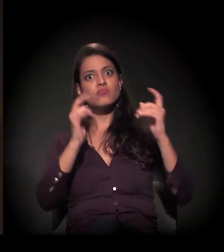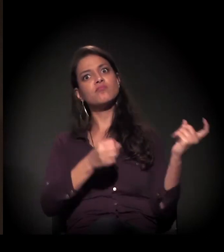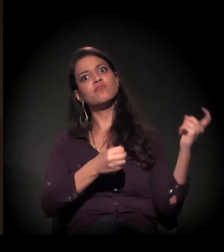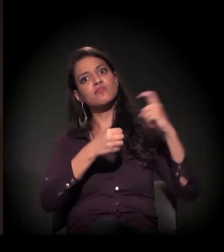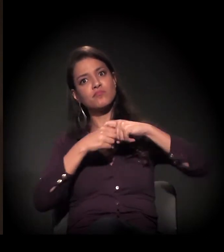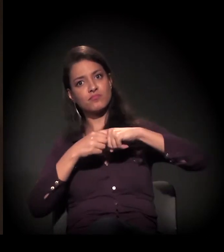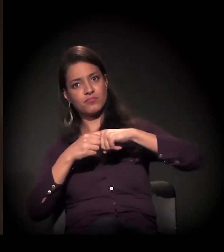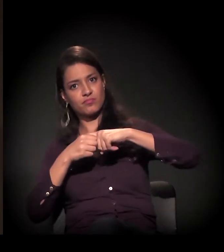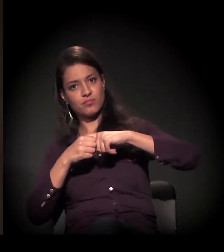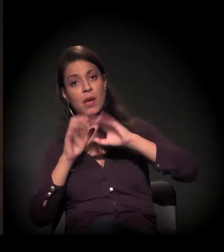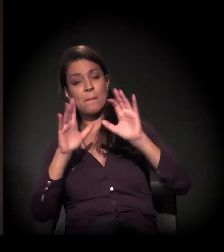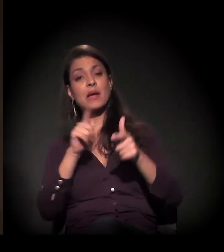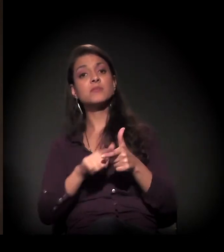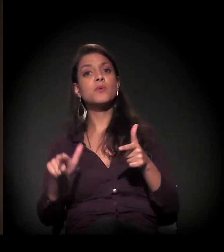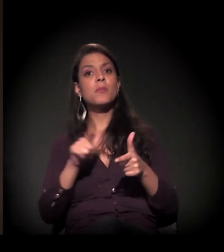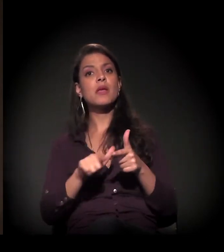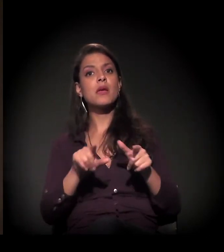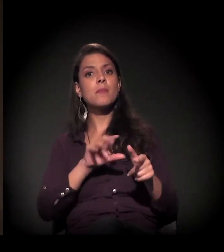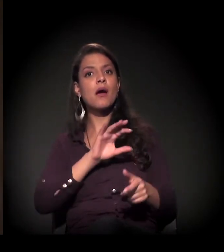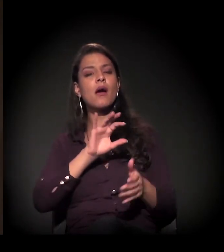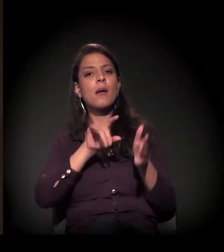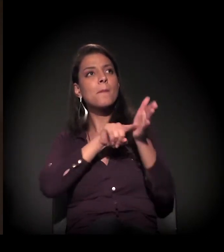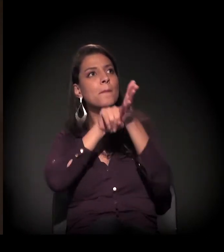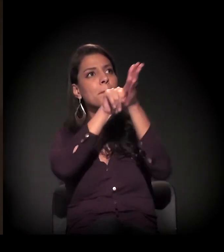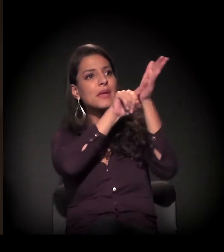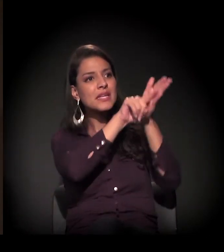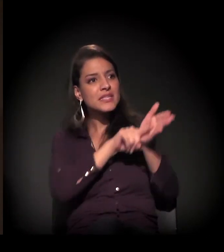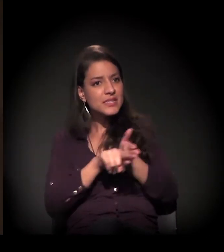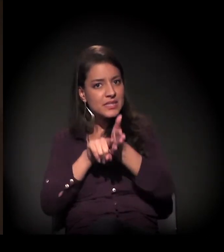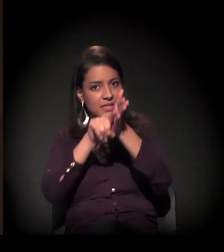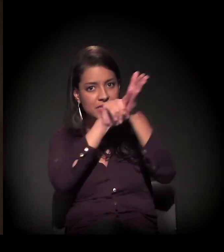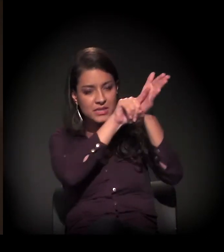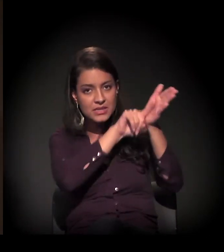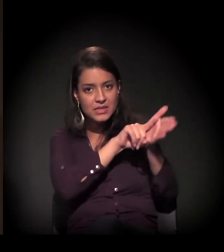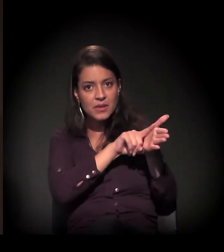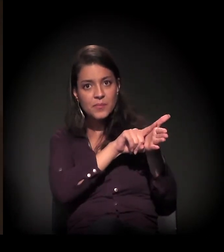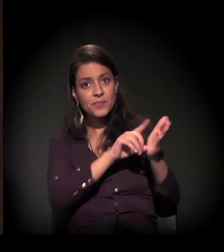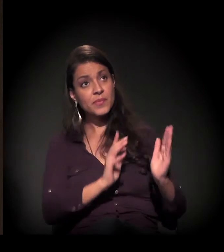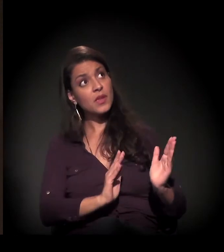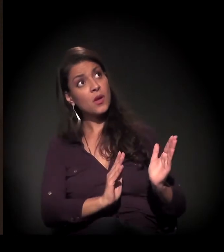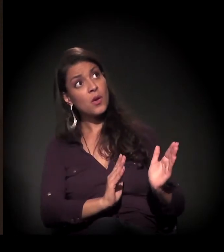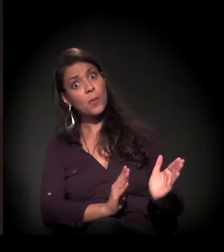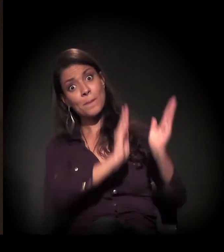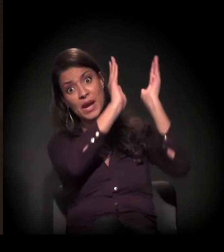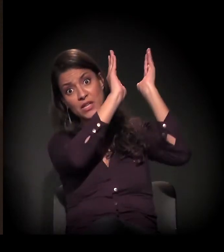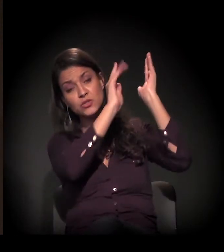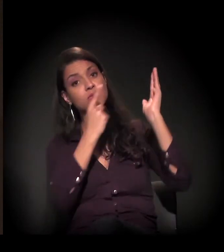mas teve um problema com a perícia desse prédio, porque é um absurdo que a avaliação desse prédio, desse imóvel,